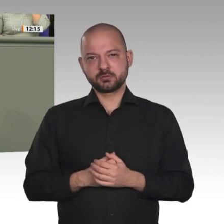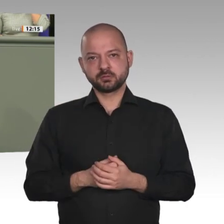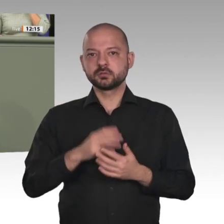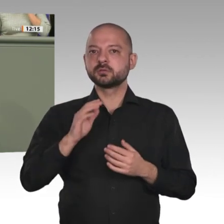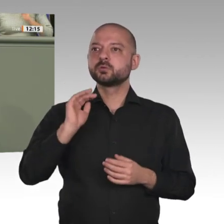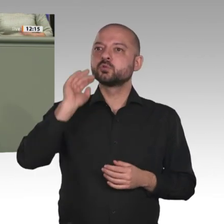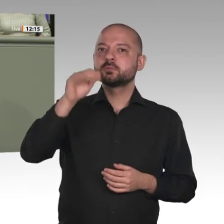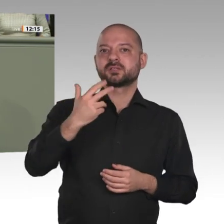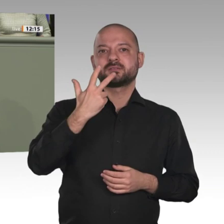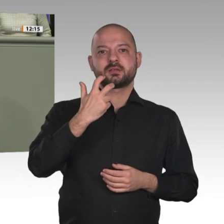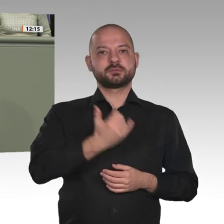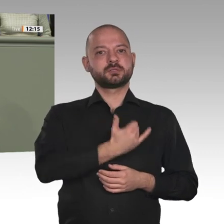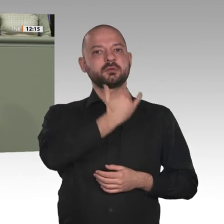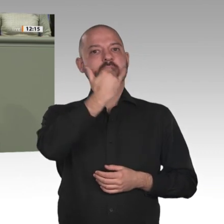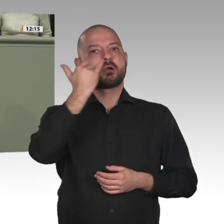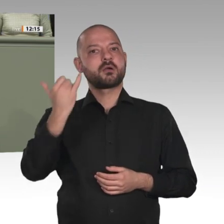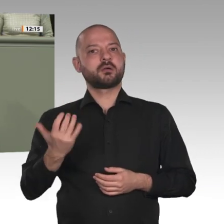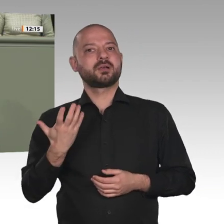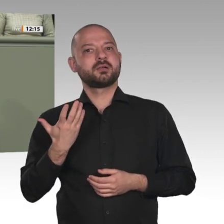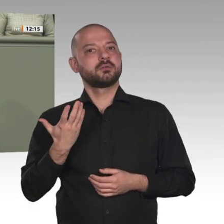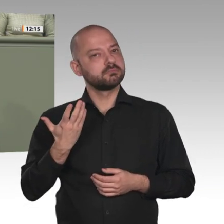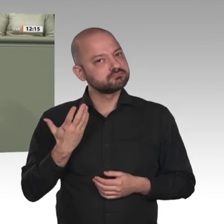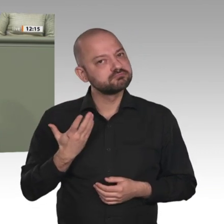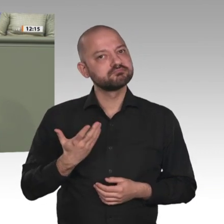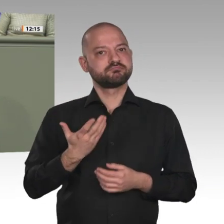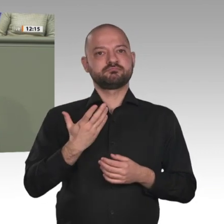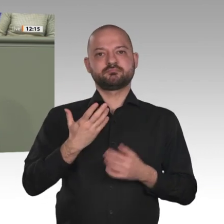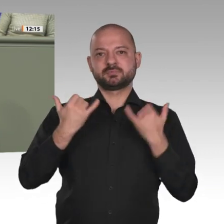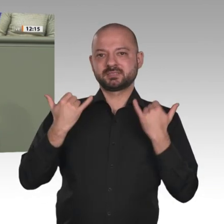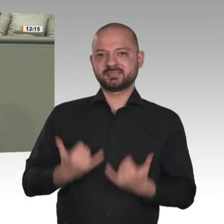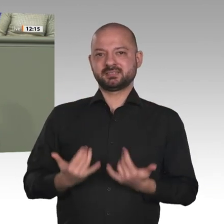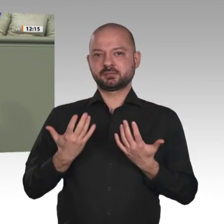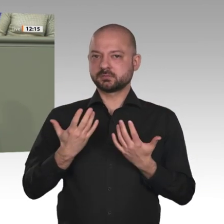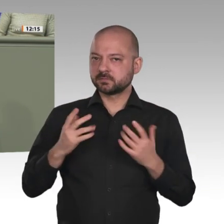man von Deutschland aus tun kann, um die positive Entwicklung und die Demokratisierung